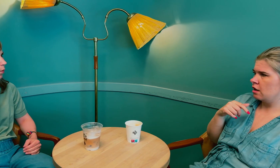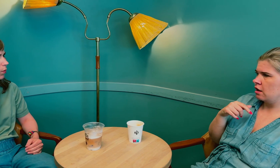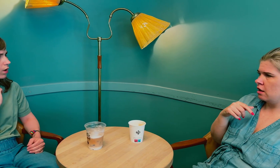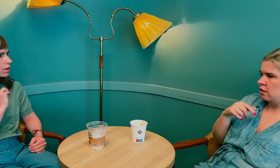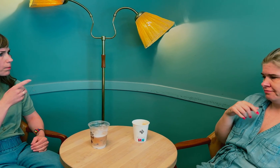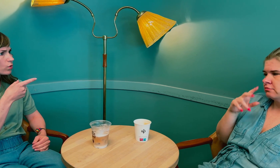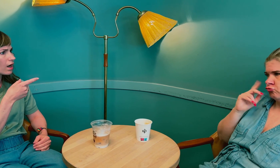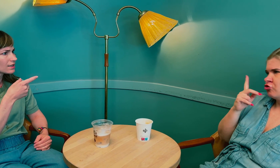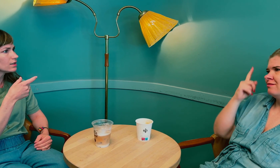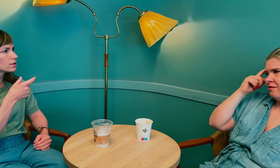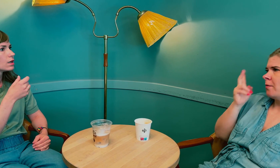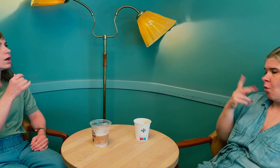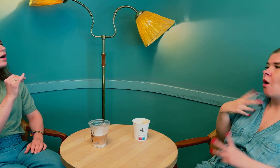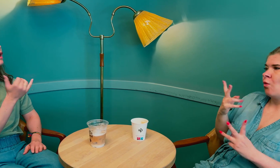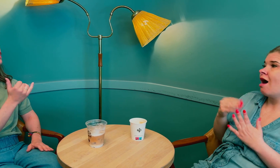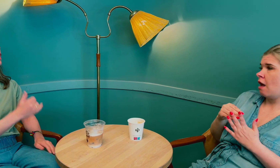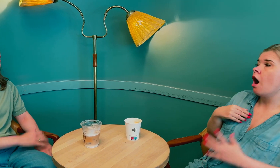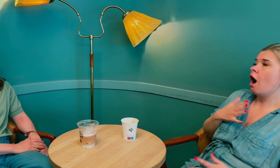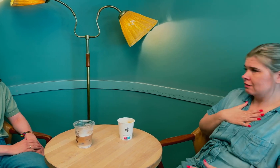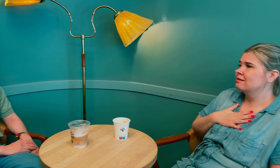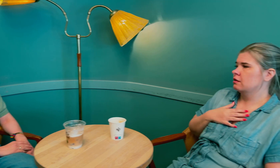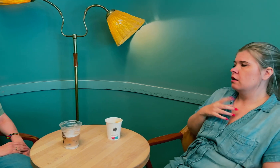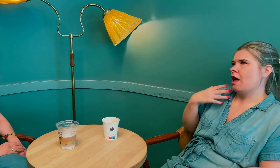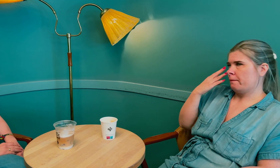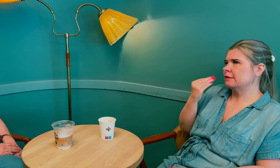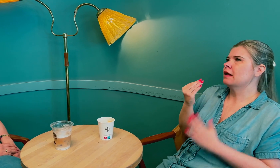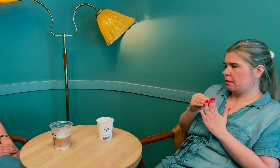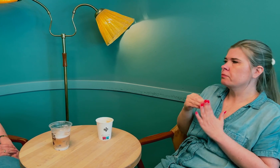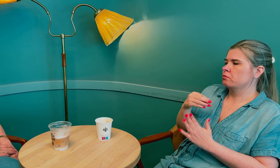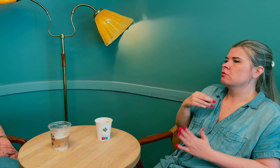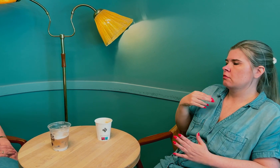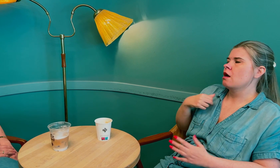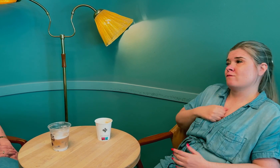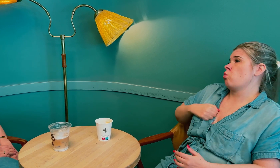Det er en type hormon, prolaktin? Ja, det er en ting til jeg har, som jeg glemte å nevne.